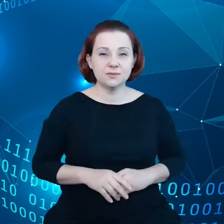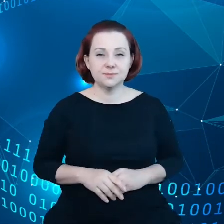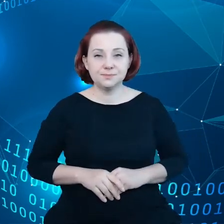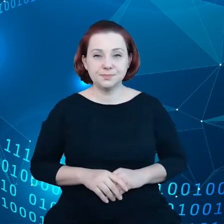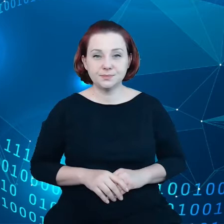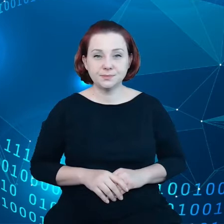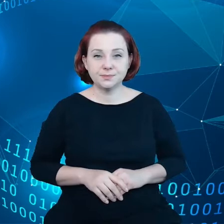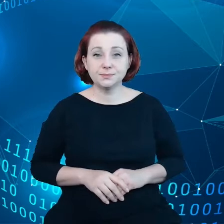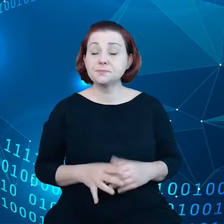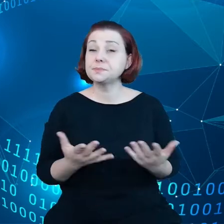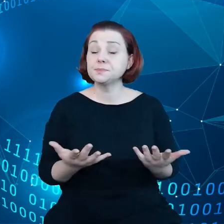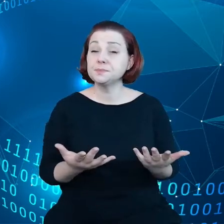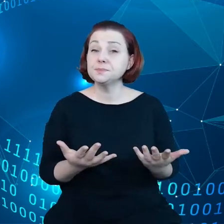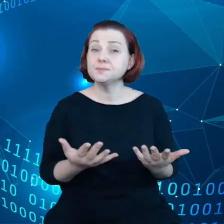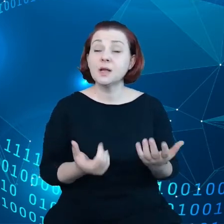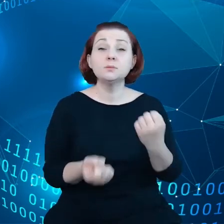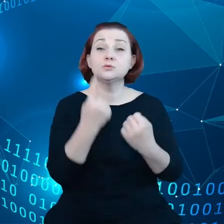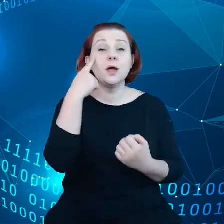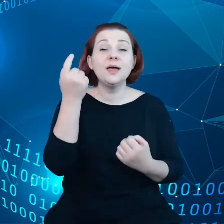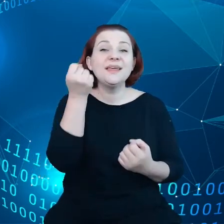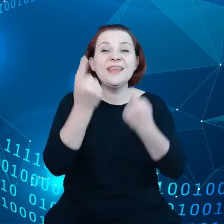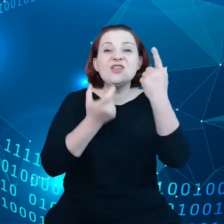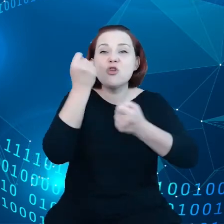Jeśli chodzi o innowacje w danych, tutaj niezwykle ważny jest dostęp do